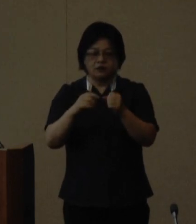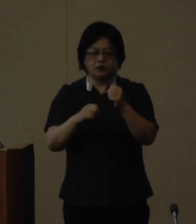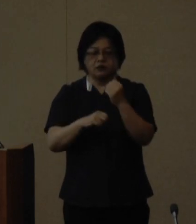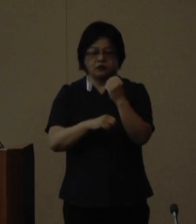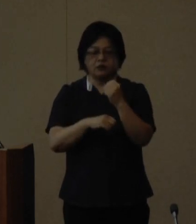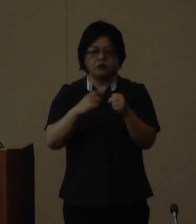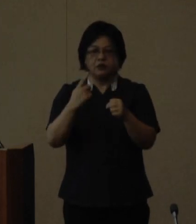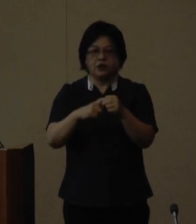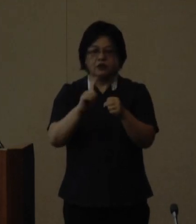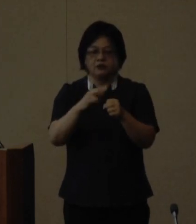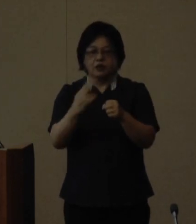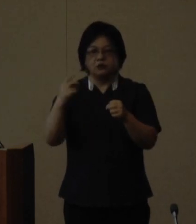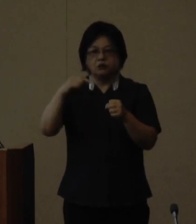となり女性人材